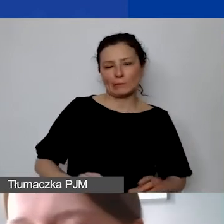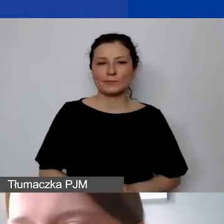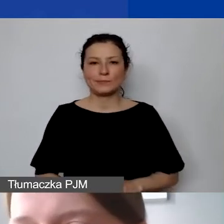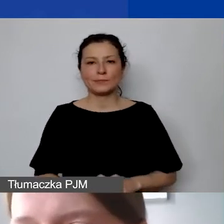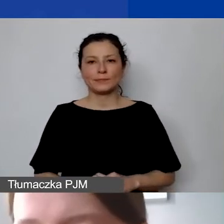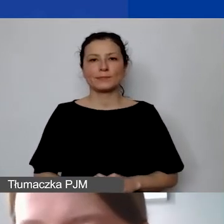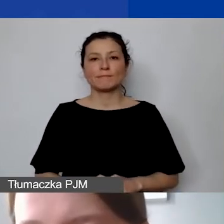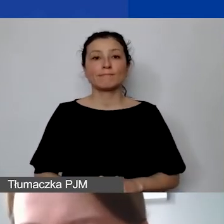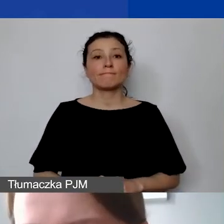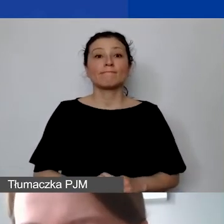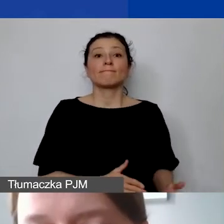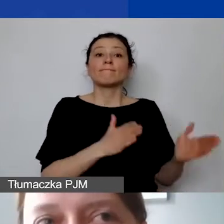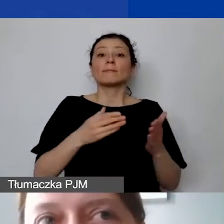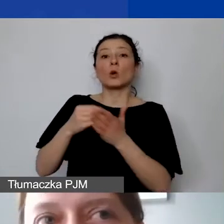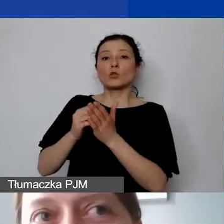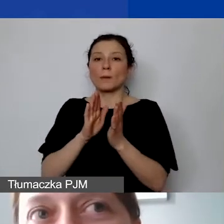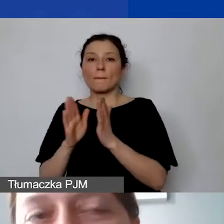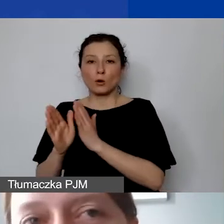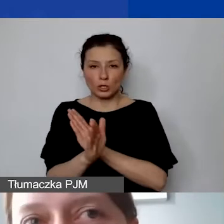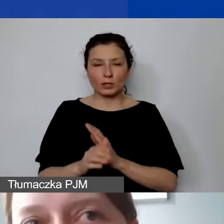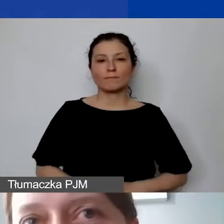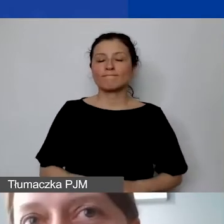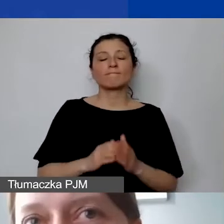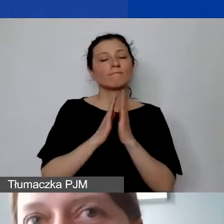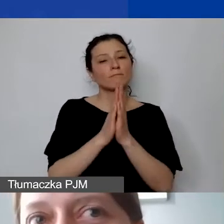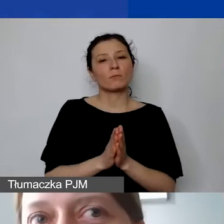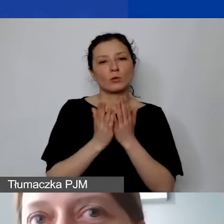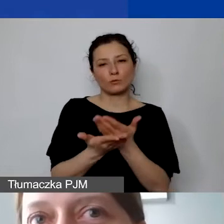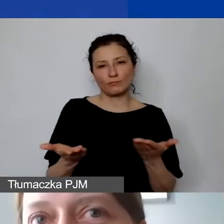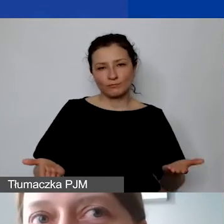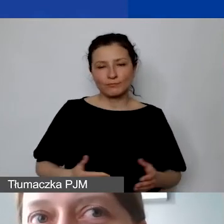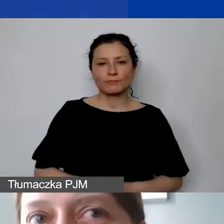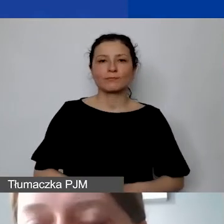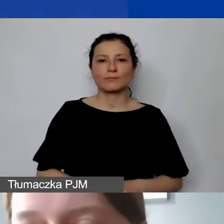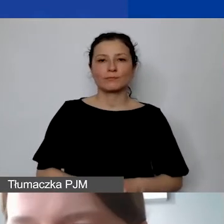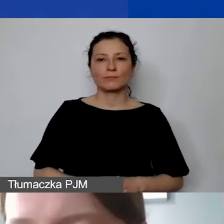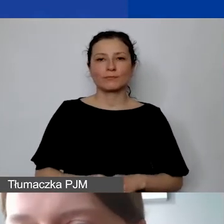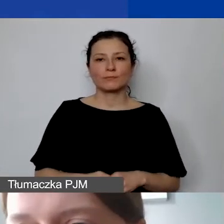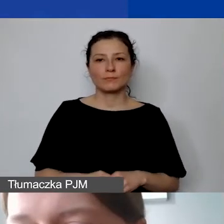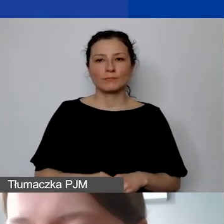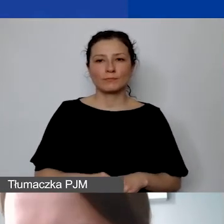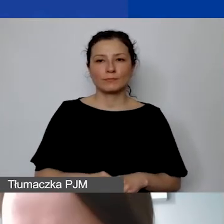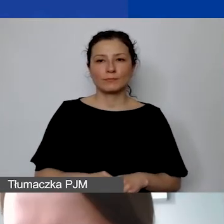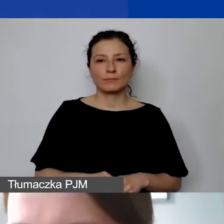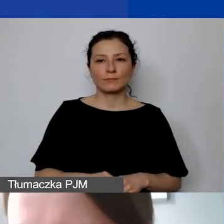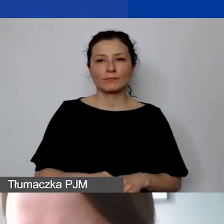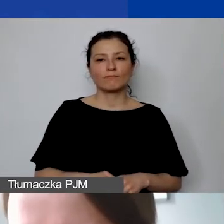Doszliśmy do kosztów pośrednich. Tu bym bardzo prosiła państwa o rzetelne podejście do tematu,